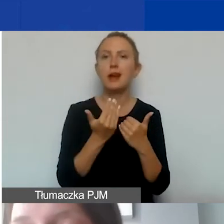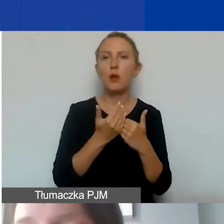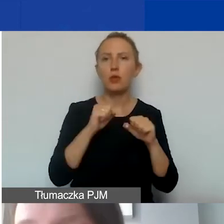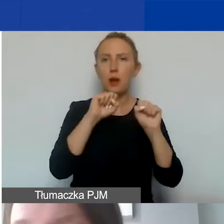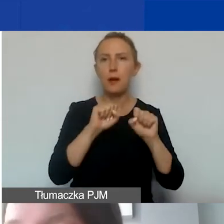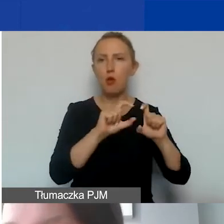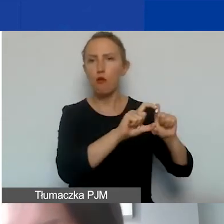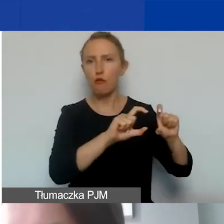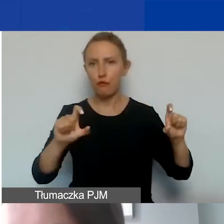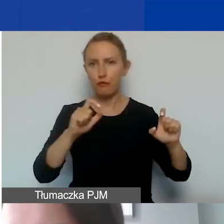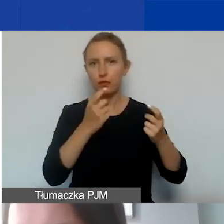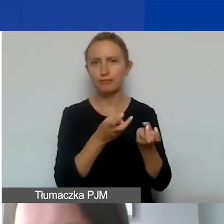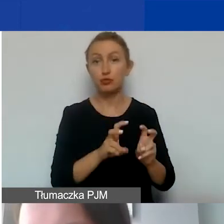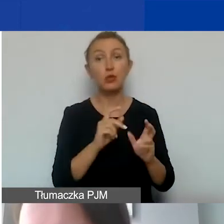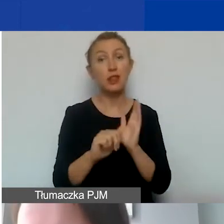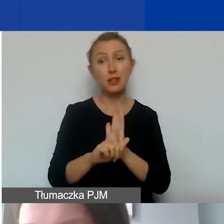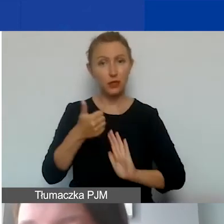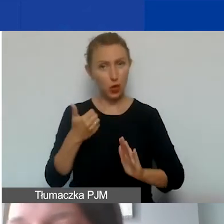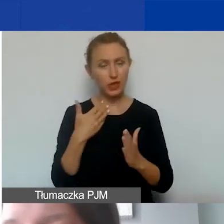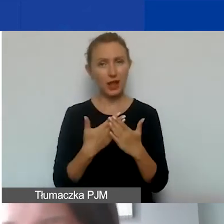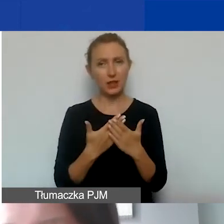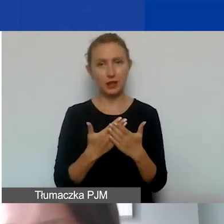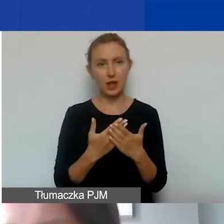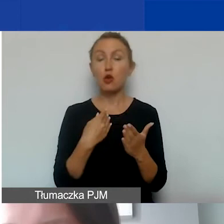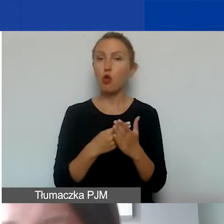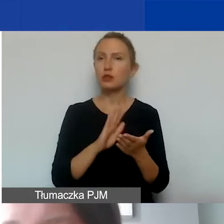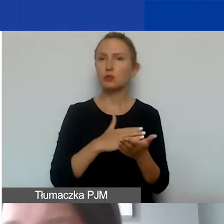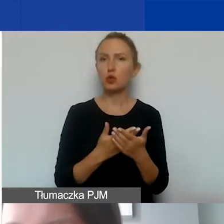To jest ten wyjątek. W związku z tym, kiedy koszty np. finansowe